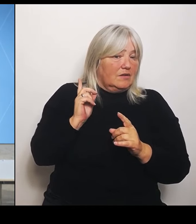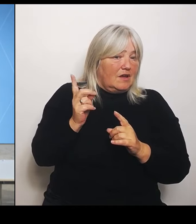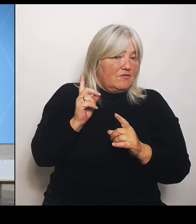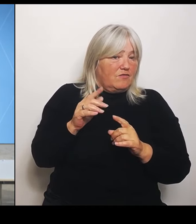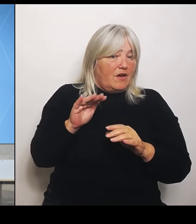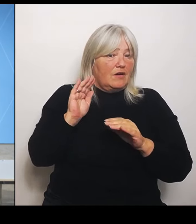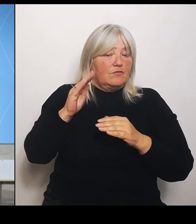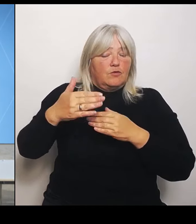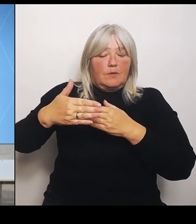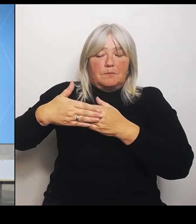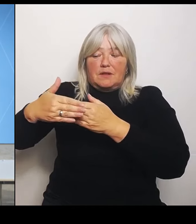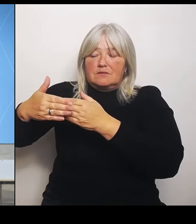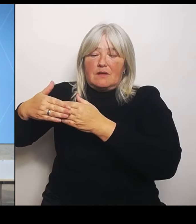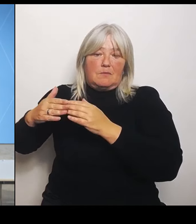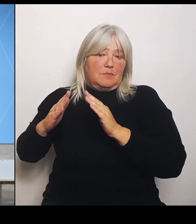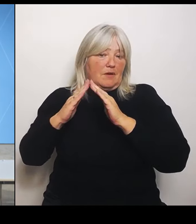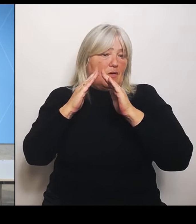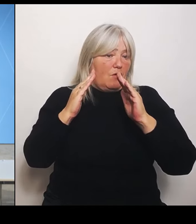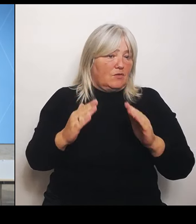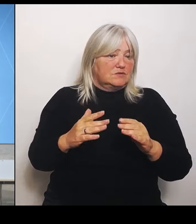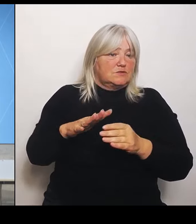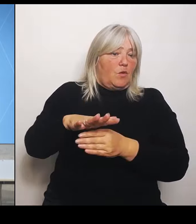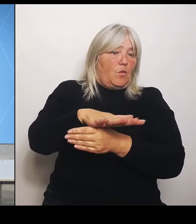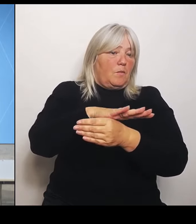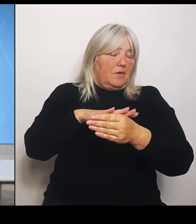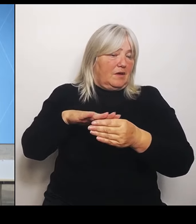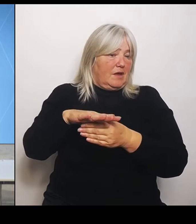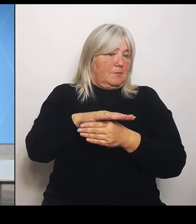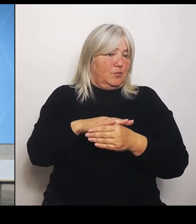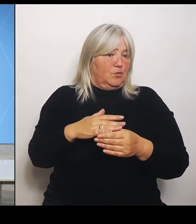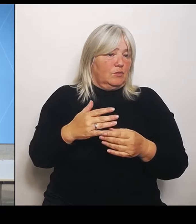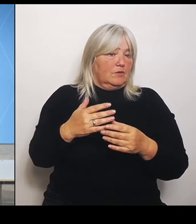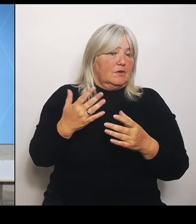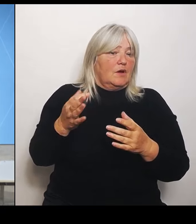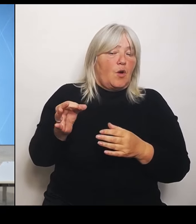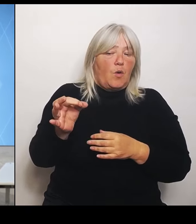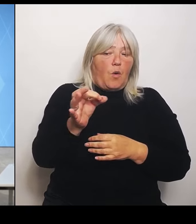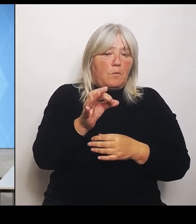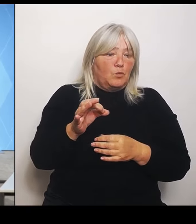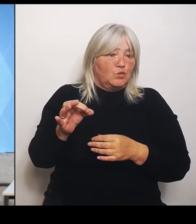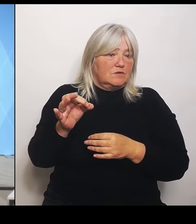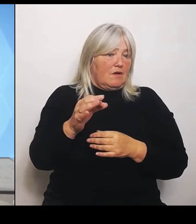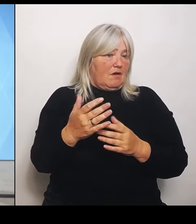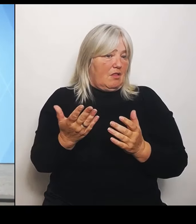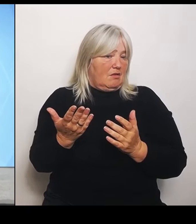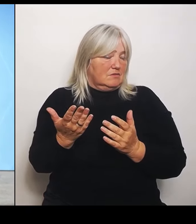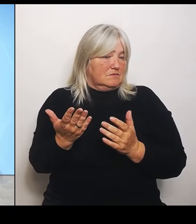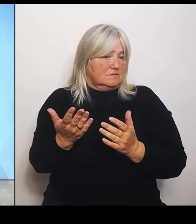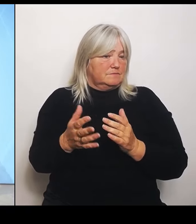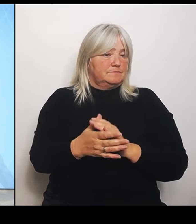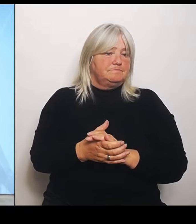Auf welchen kommunaler Hand. (Rednerwechsel) Vielen Dank, Herr Horn, für die beiden ersten Fragen.